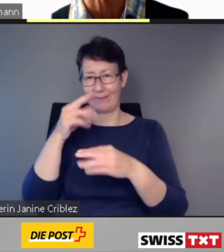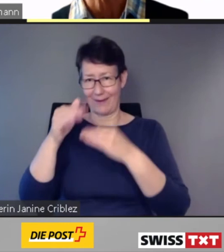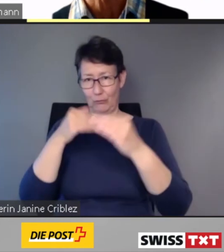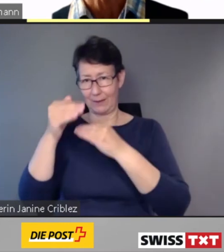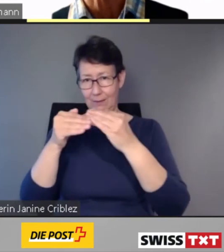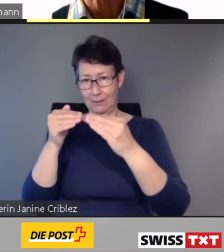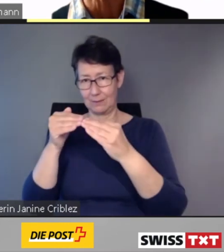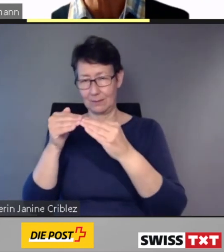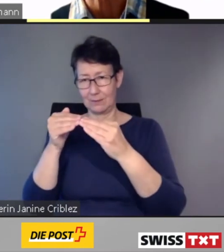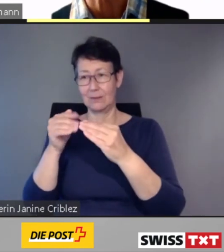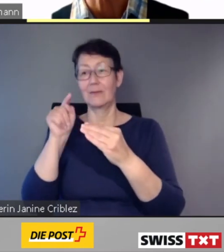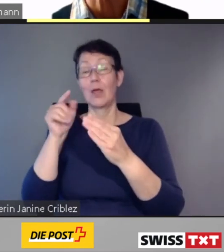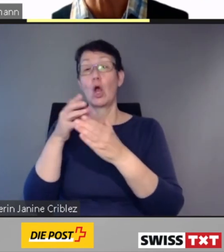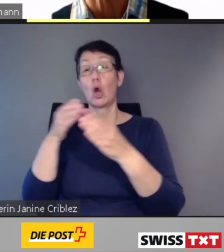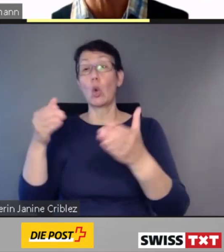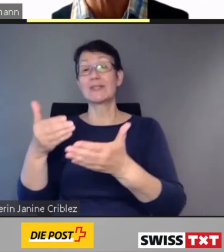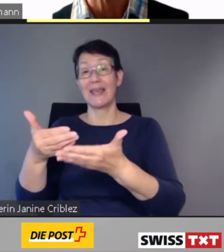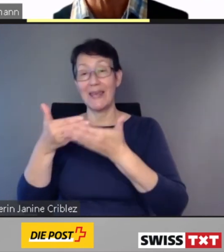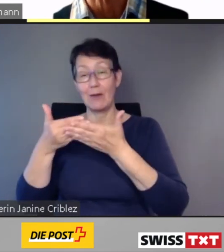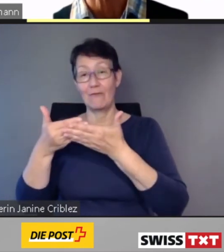und das selbstständige Reisen blinder und sehbehinderter Menschen